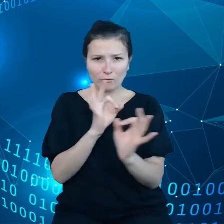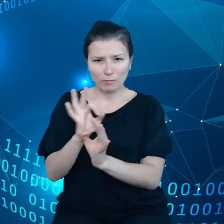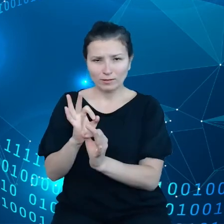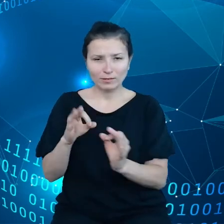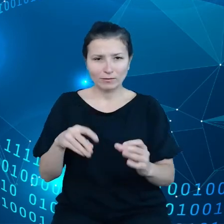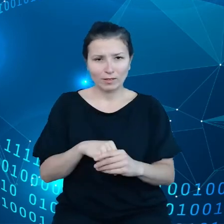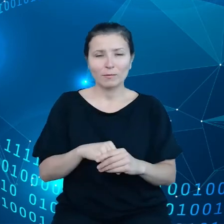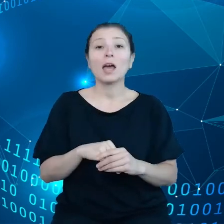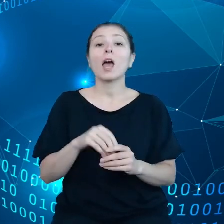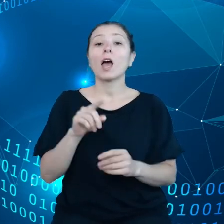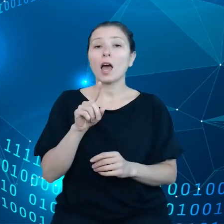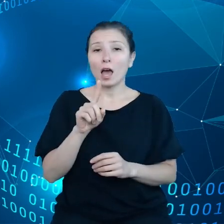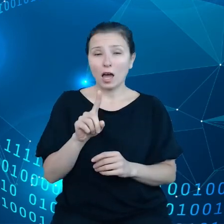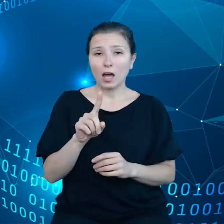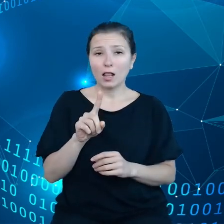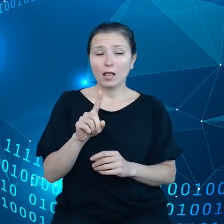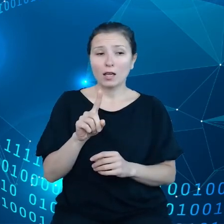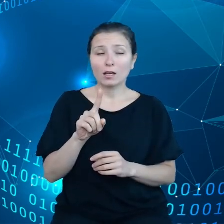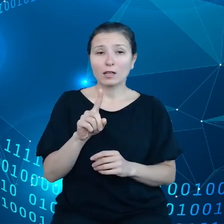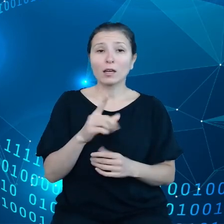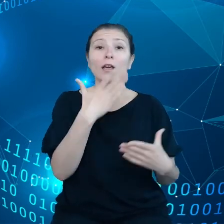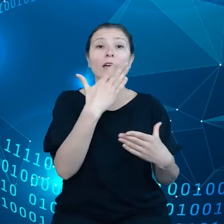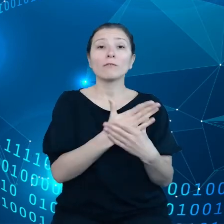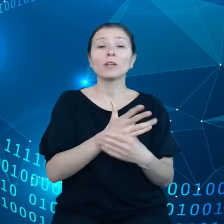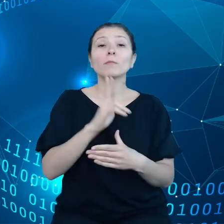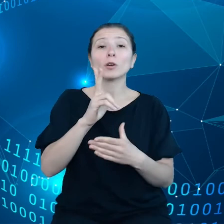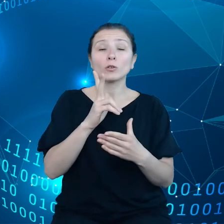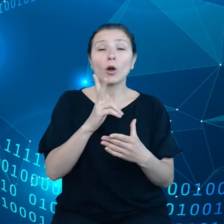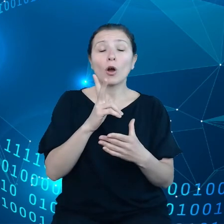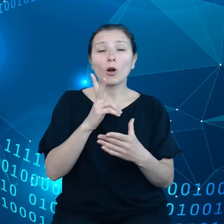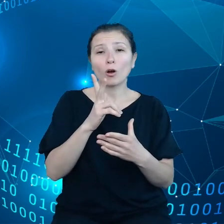Ale dostawcy takiej usługi asystenta głosowego nie udostępniają danych